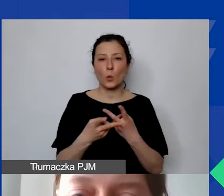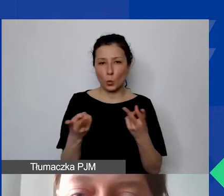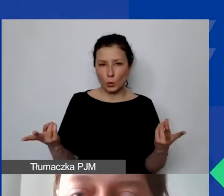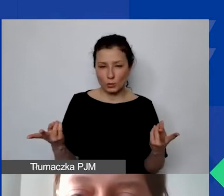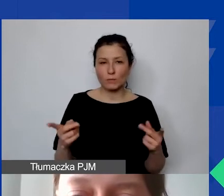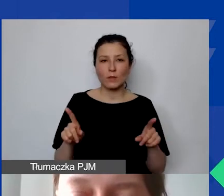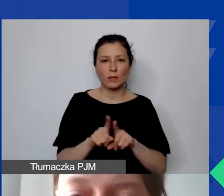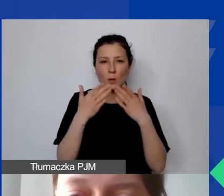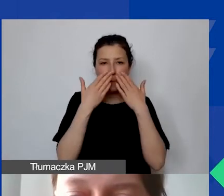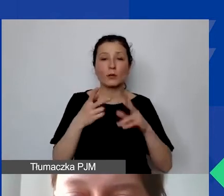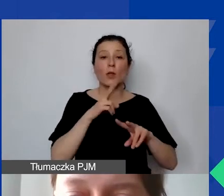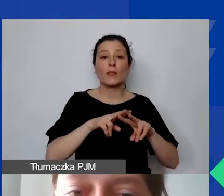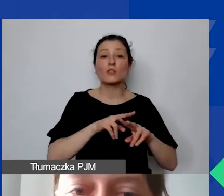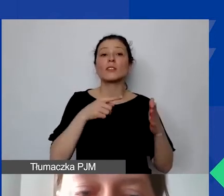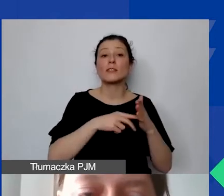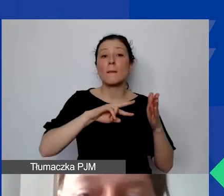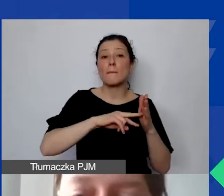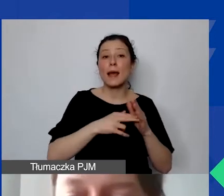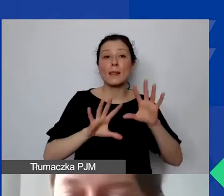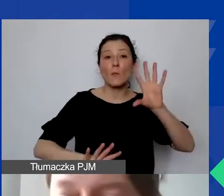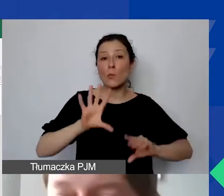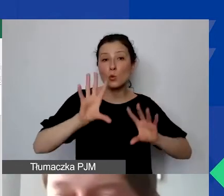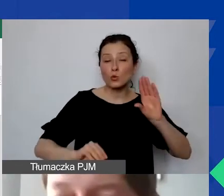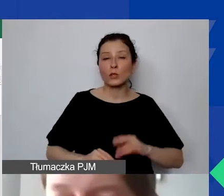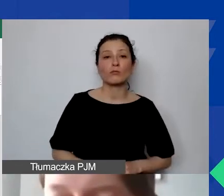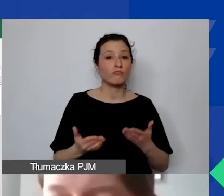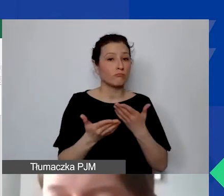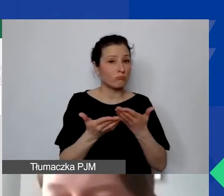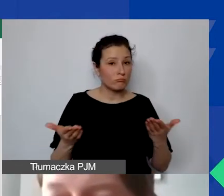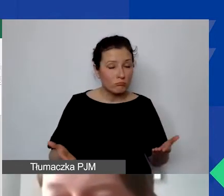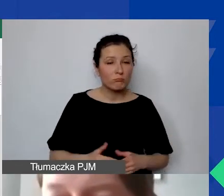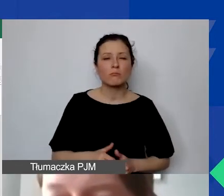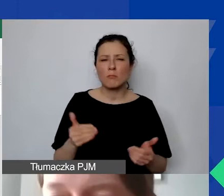narzędzie do planowania budżetu. Żeby państwo też mogli na nie spojrzeć